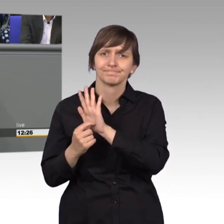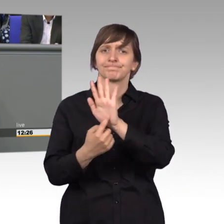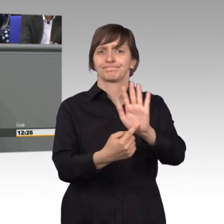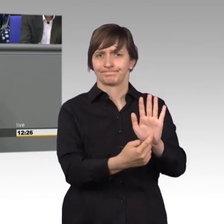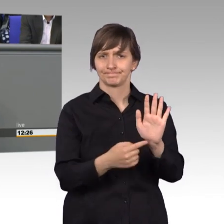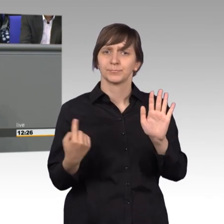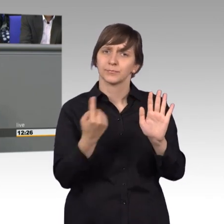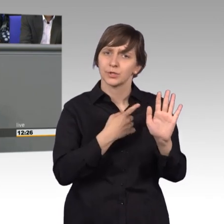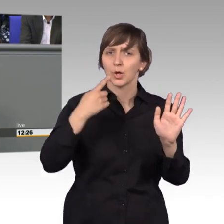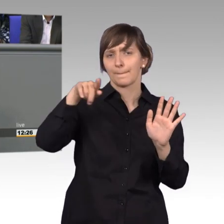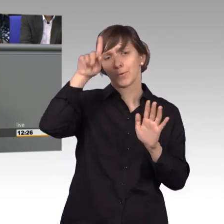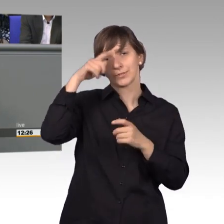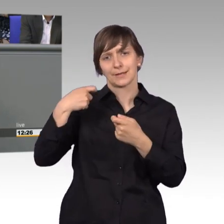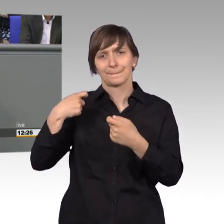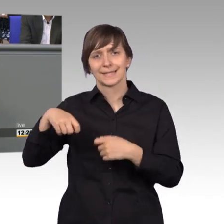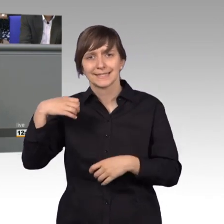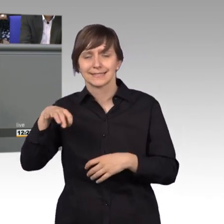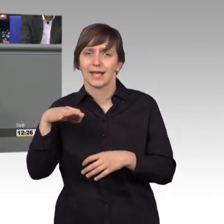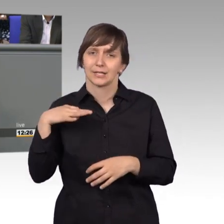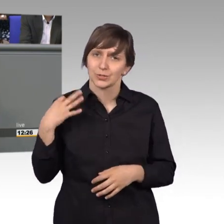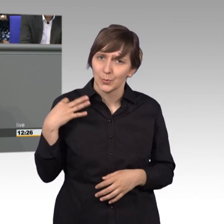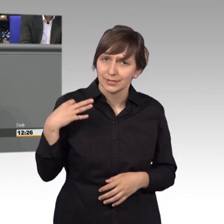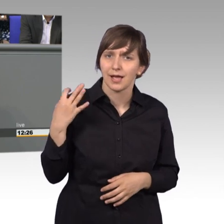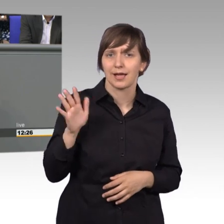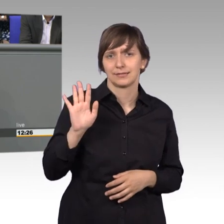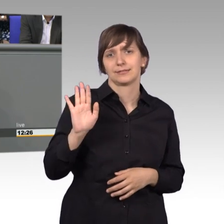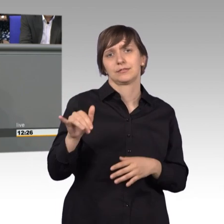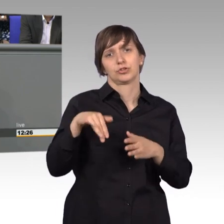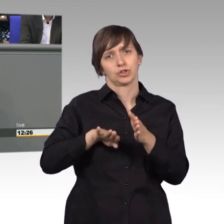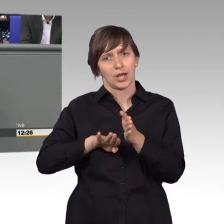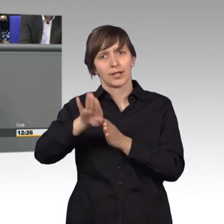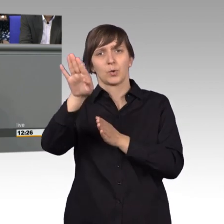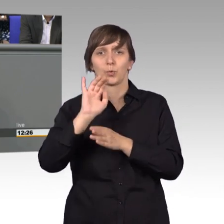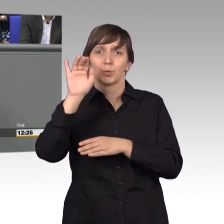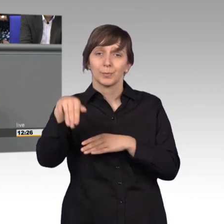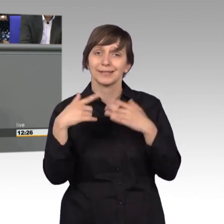Bundesministers für Gesundheit eine Steigerung von über 47% erreicht haben.